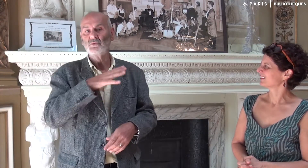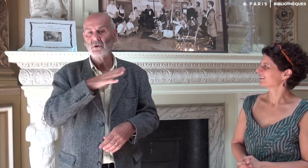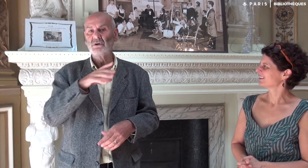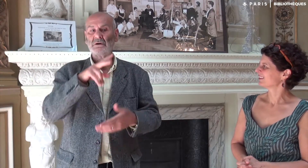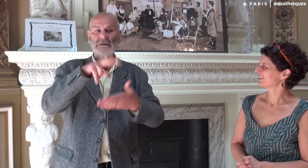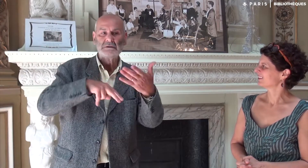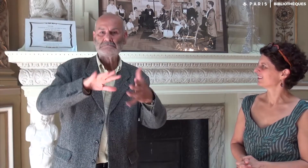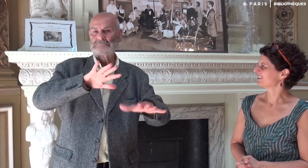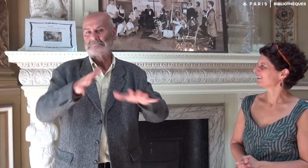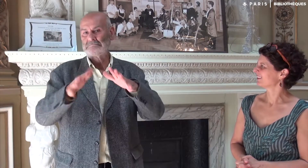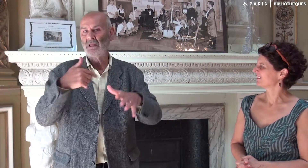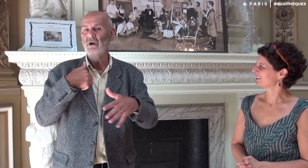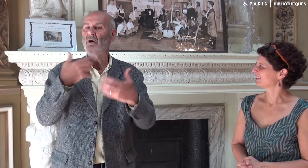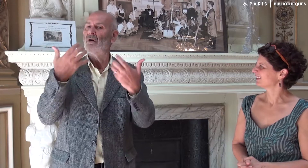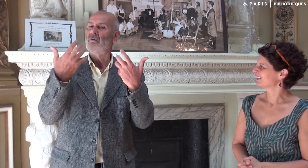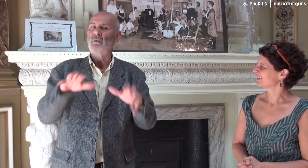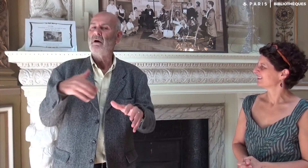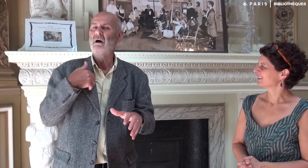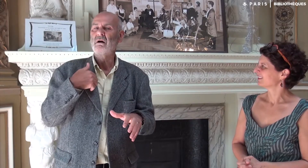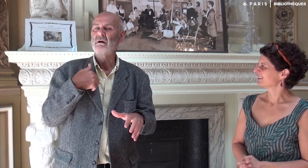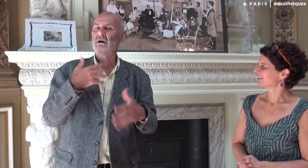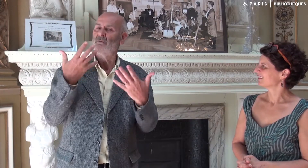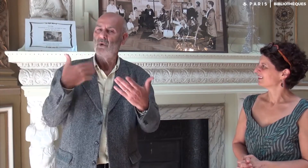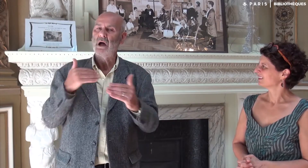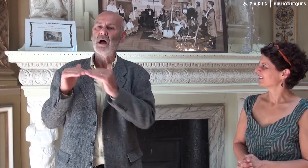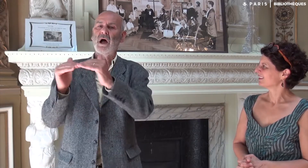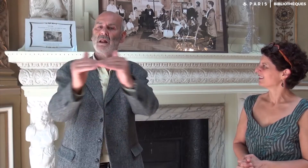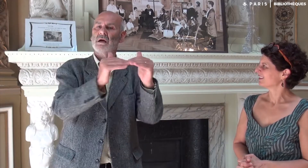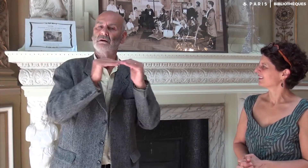qui ne maitrisent pas bien la lecture de regarder le texte en LSF, d’être à égalité.